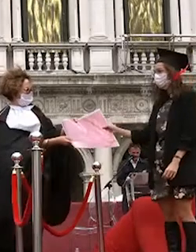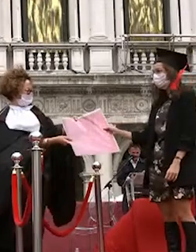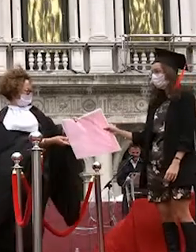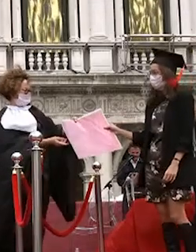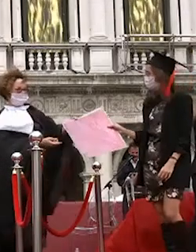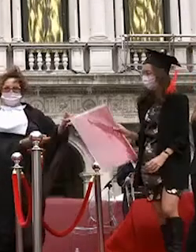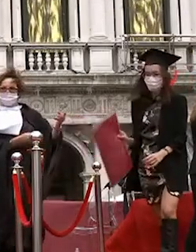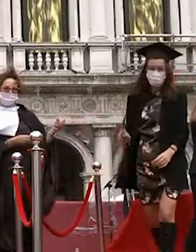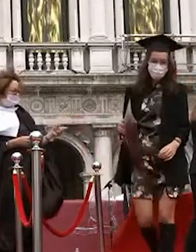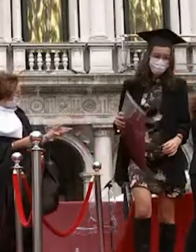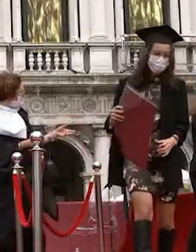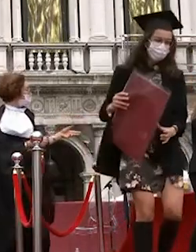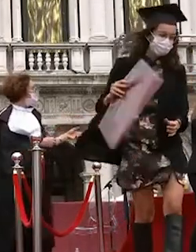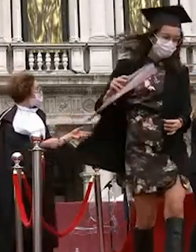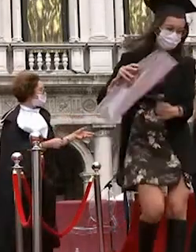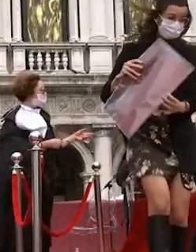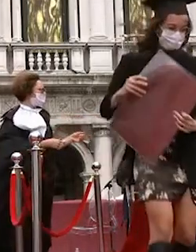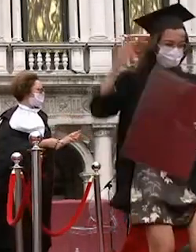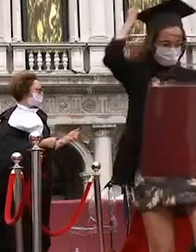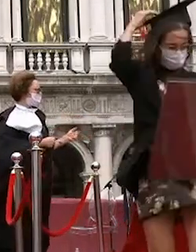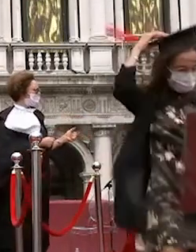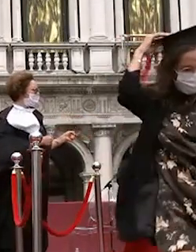nadia moro